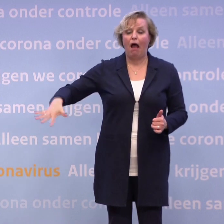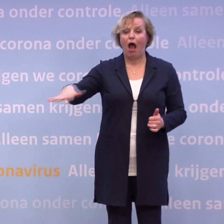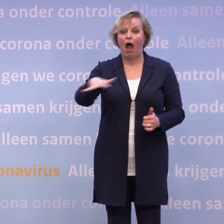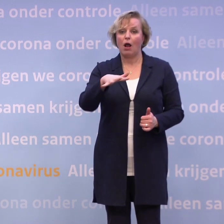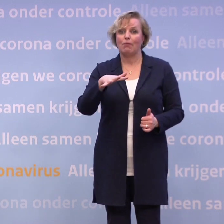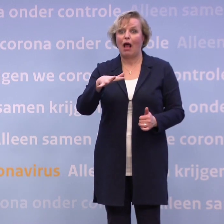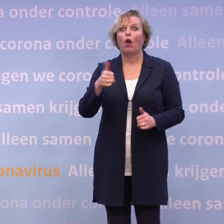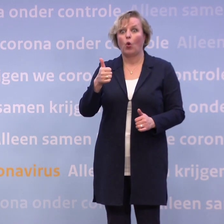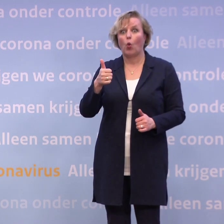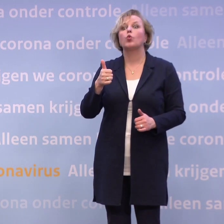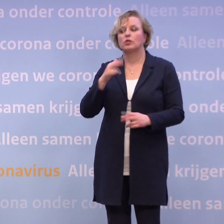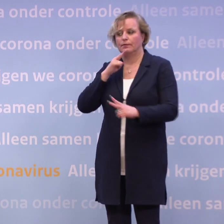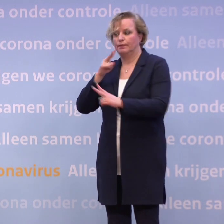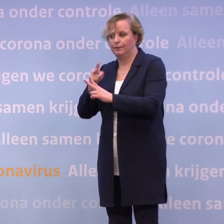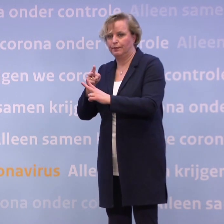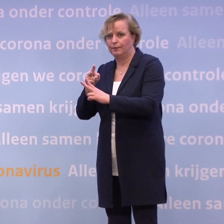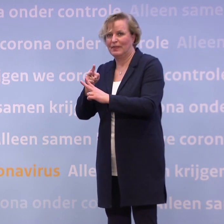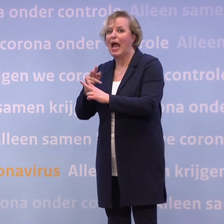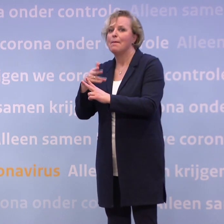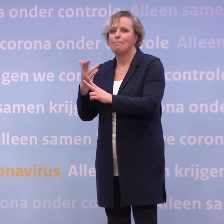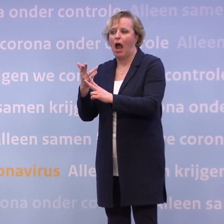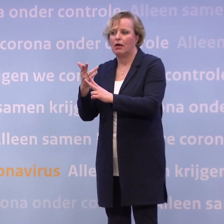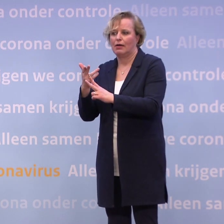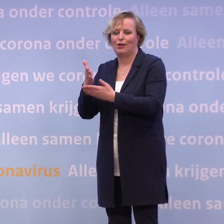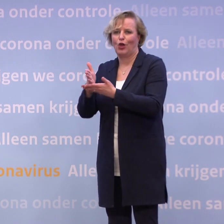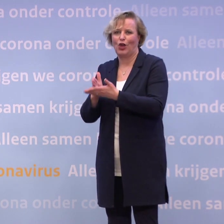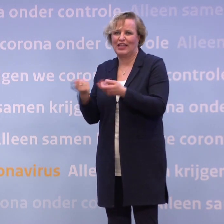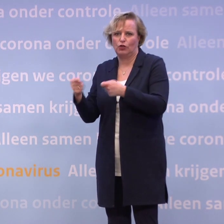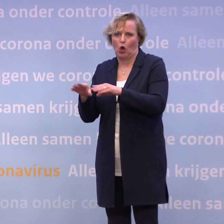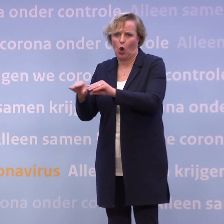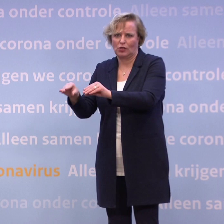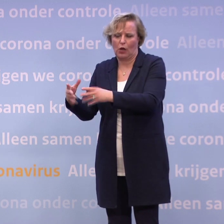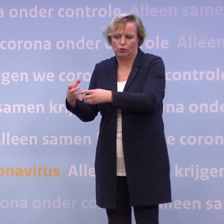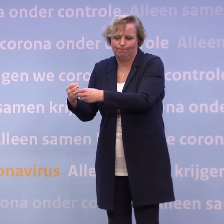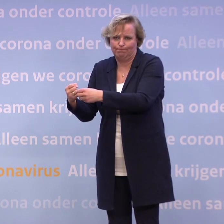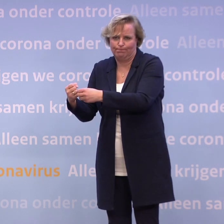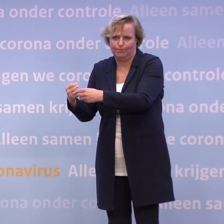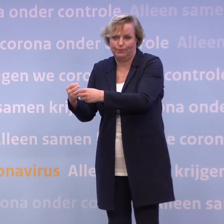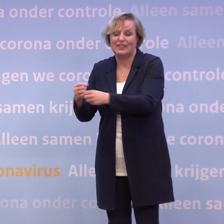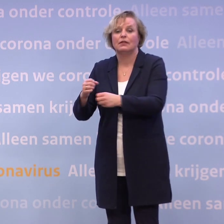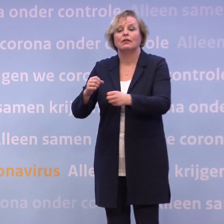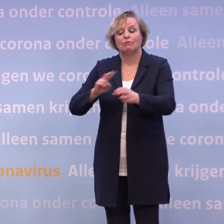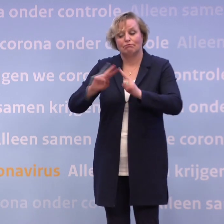...maar niet een fijne afslag, die gedeeltelijke lockdown in gegaan. Alleen, je ziet op dit moment dat die cijfers zich ongunstig ontwikkelen.